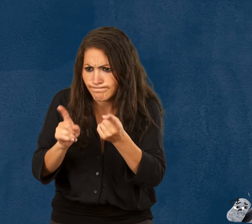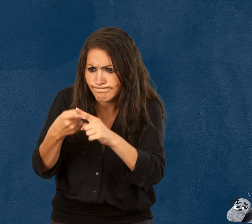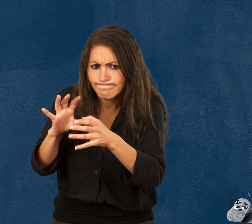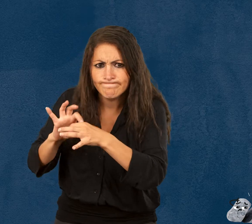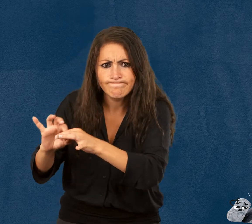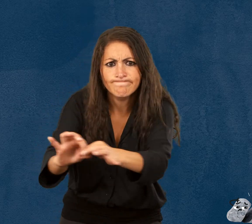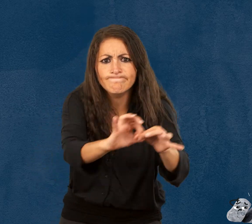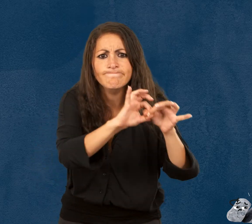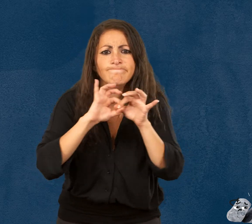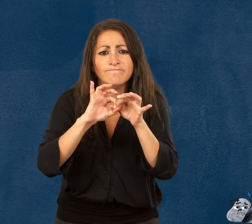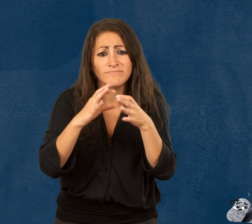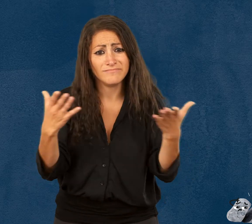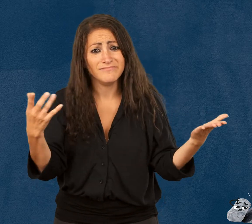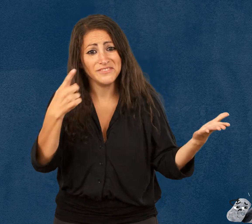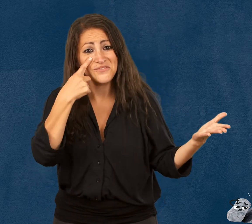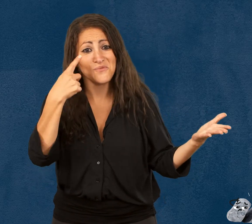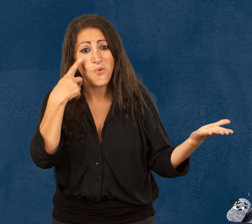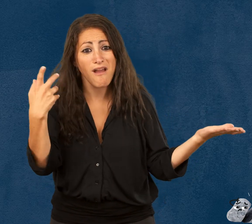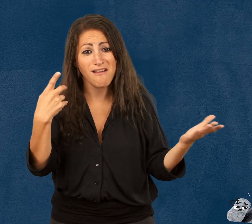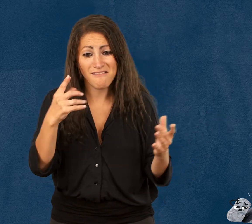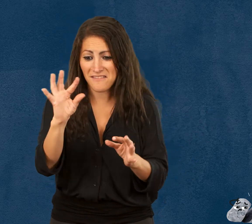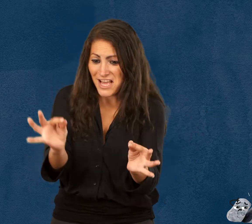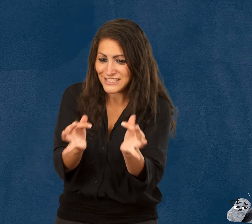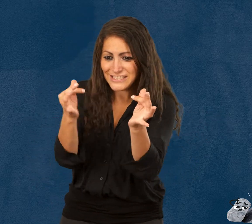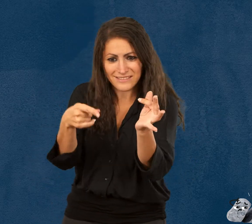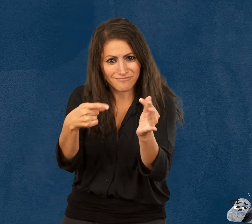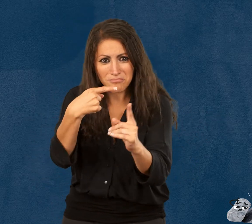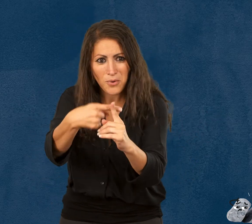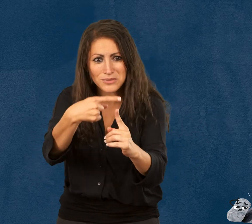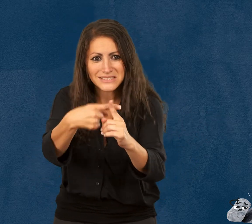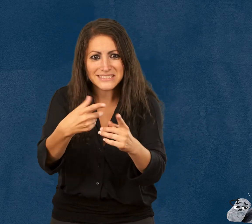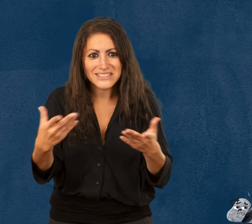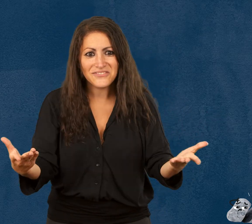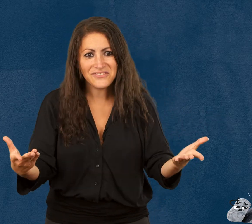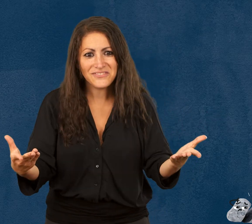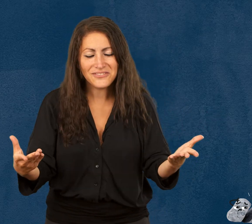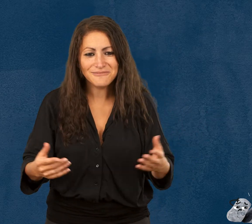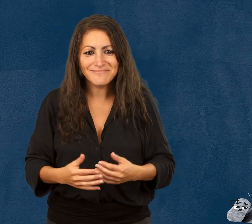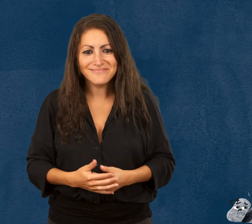à prendre soin les uns des autres. Au final, la fragilité est aussi une force.